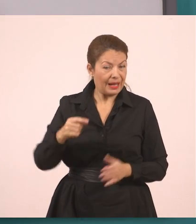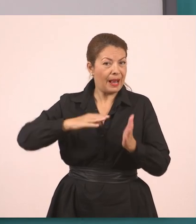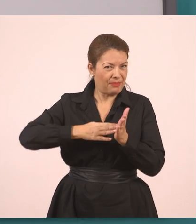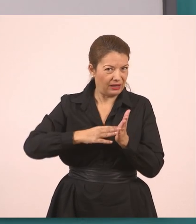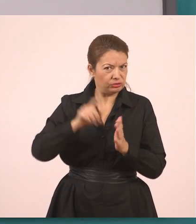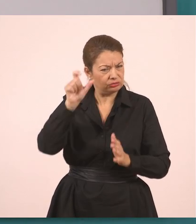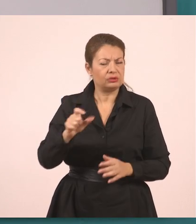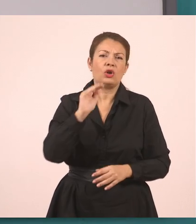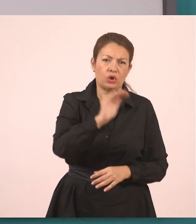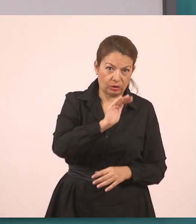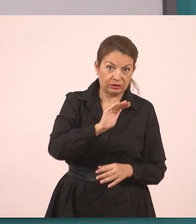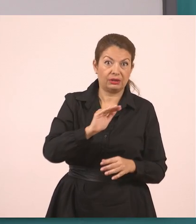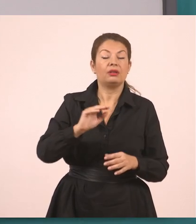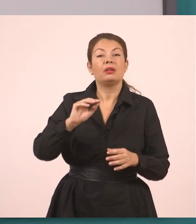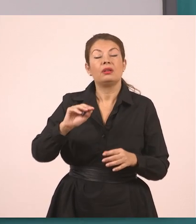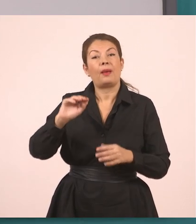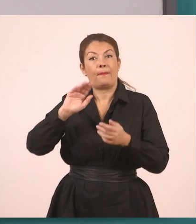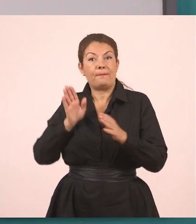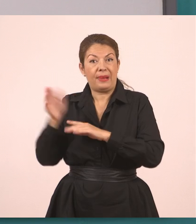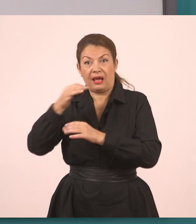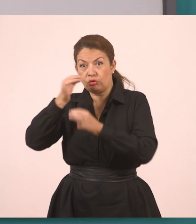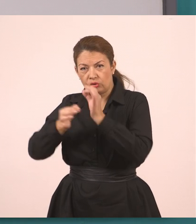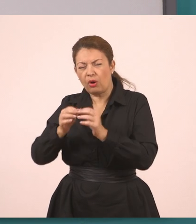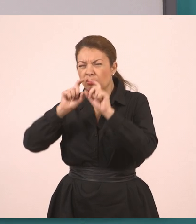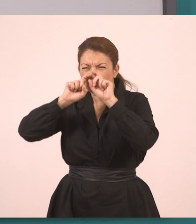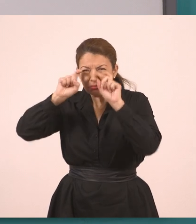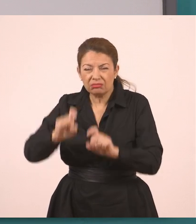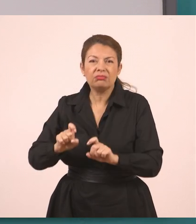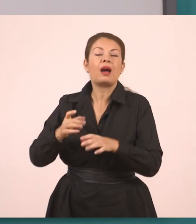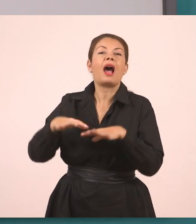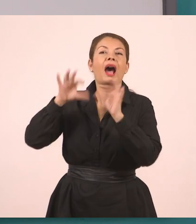Η υπάλληλος λοιπόν, ωραία; Ξεκινάμε λοιπόν από αυτό.